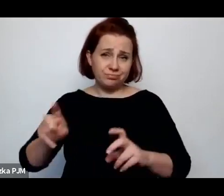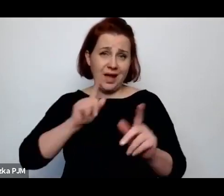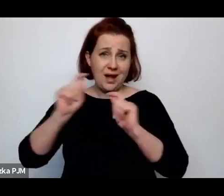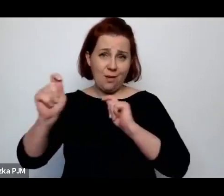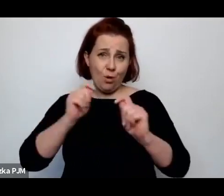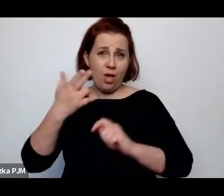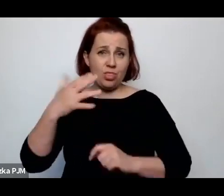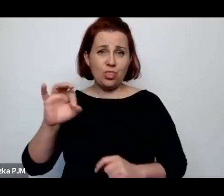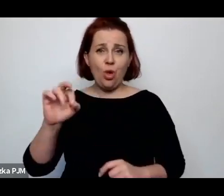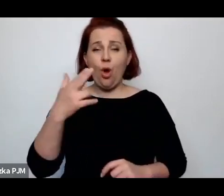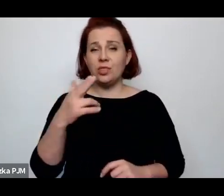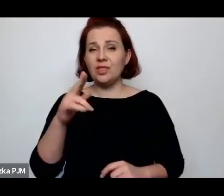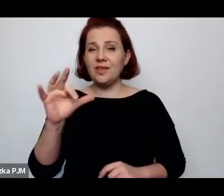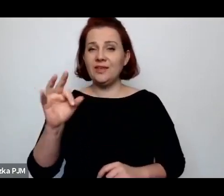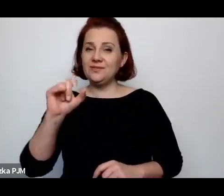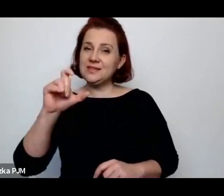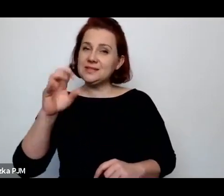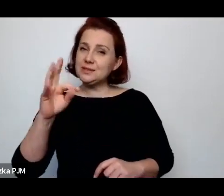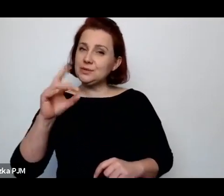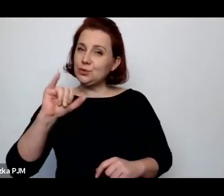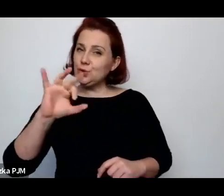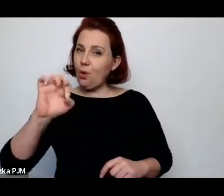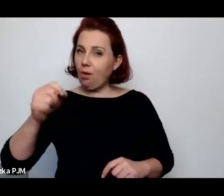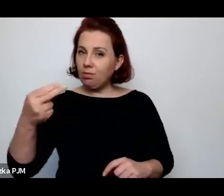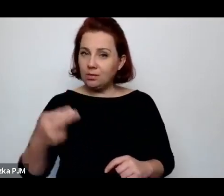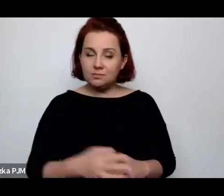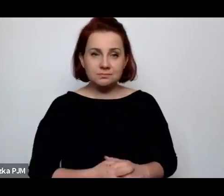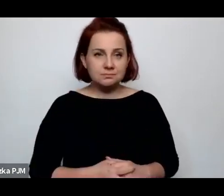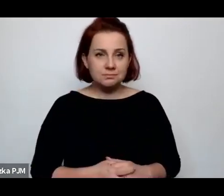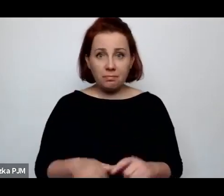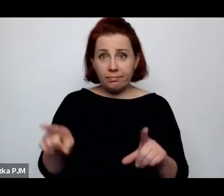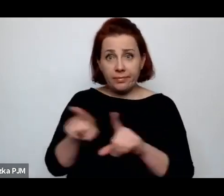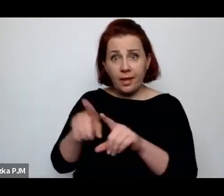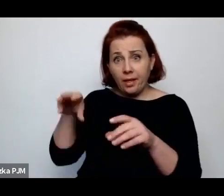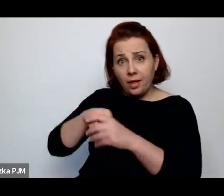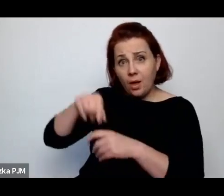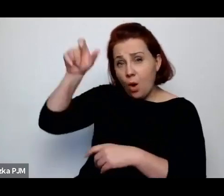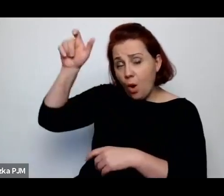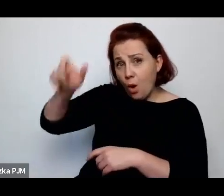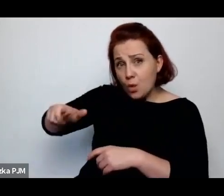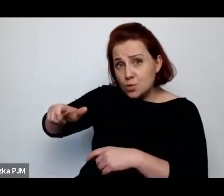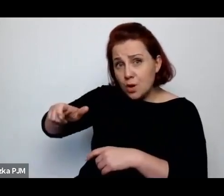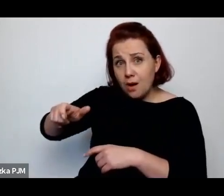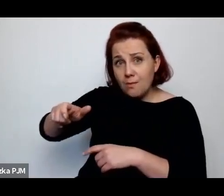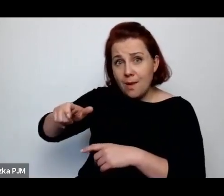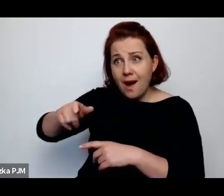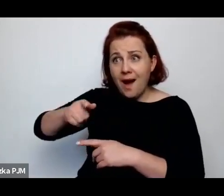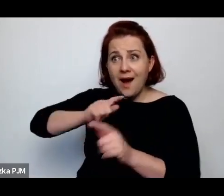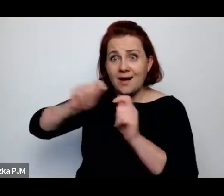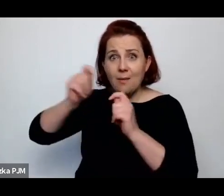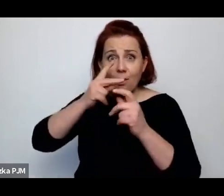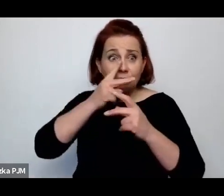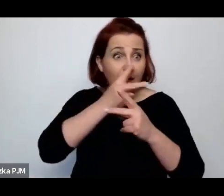Pani Profesor zwraca uwagę na to, że ten reporter jest z wizytą w tym świecie, że to nie jest jego świat.